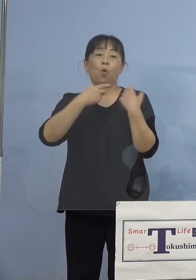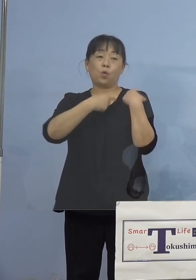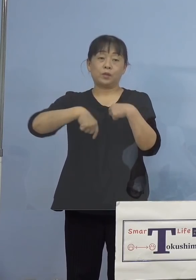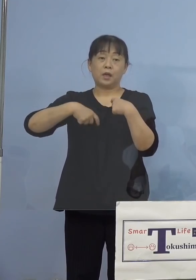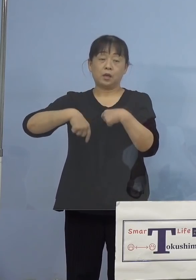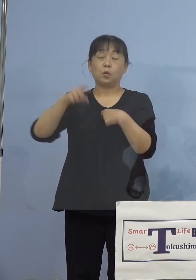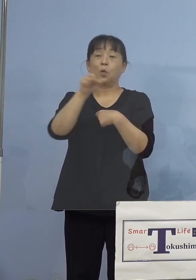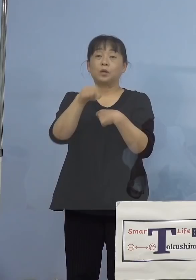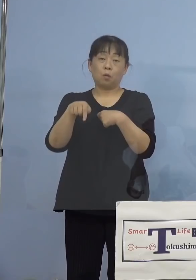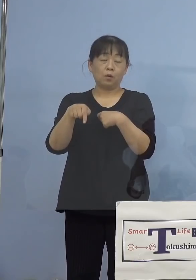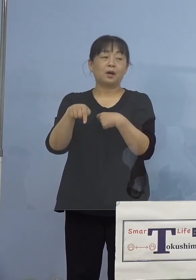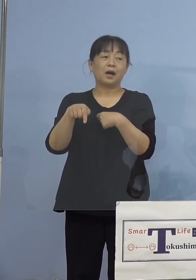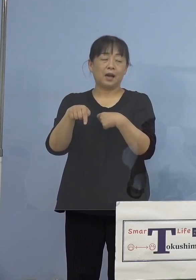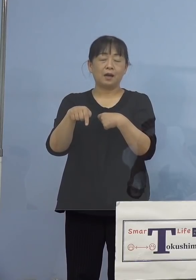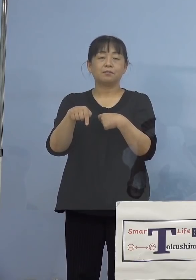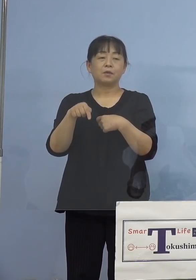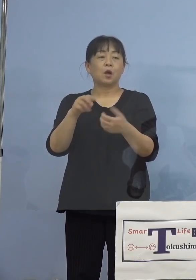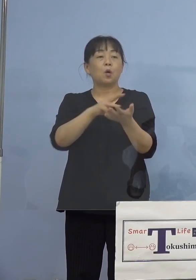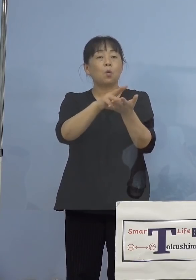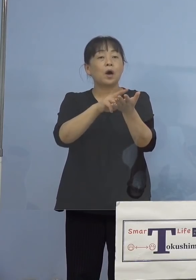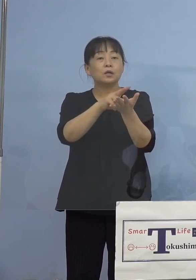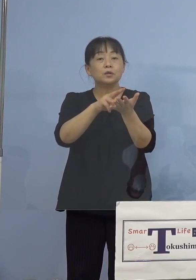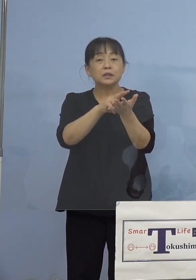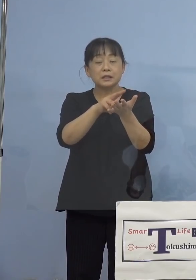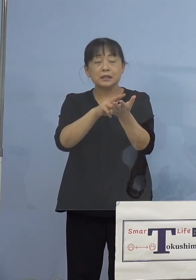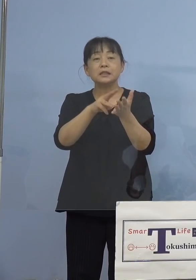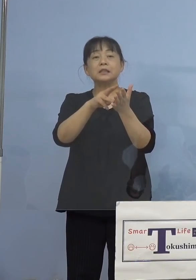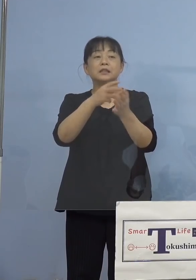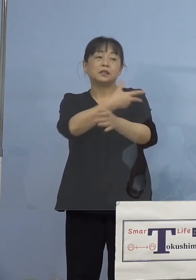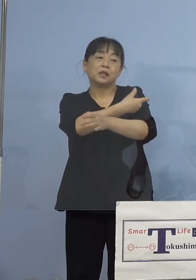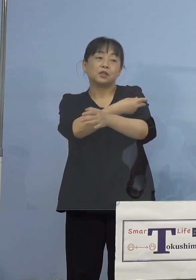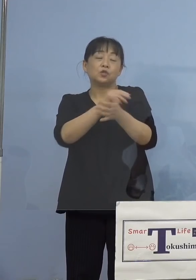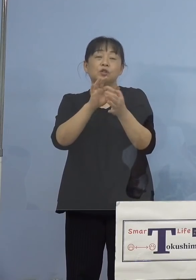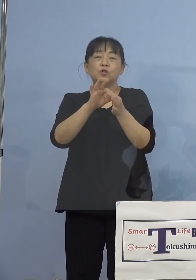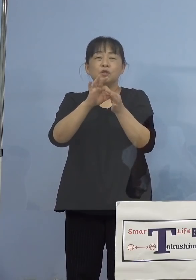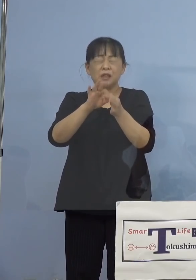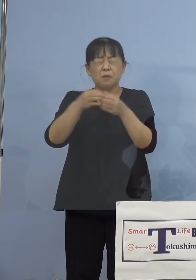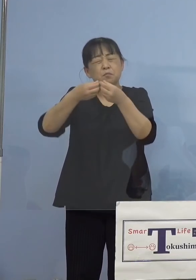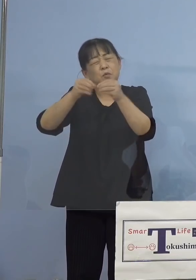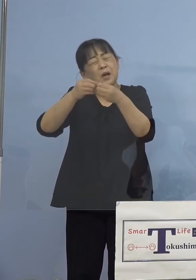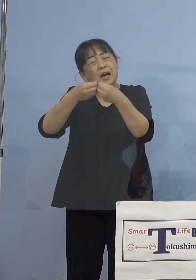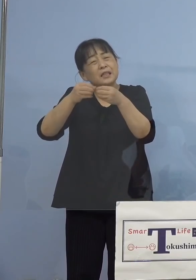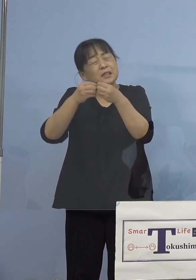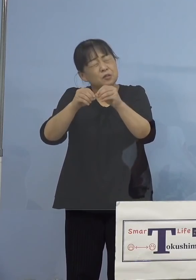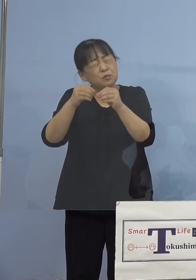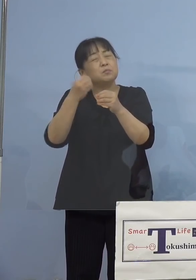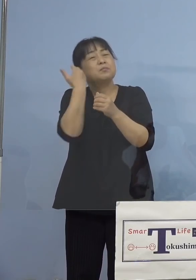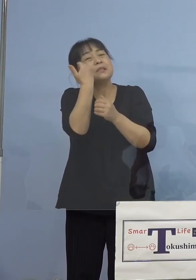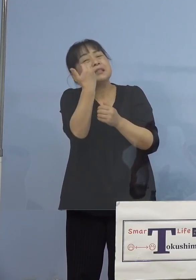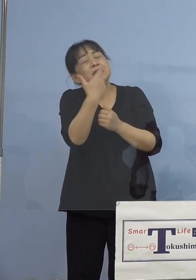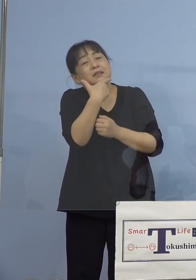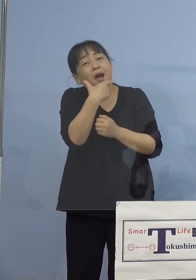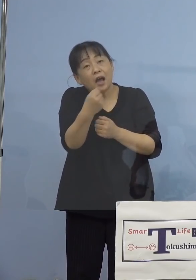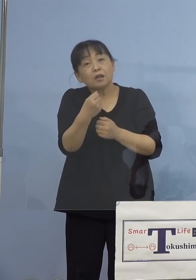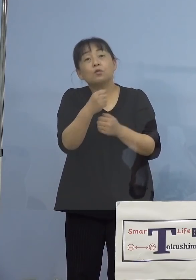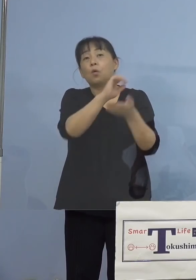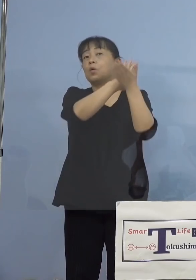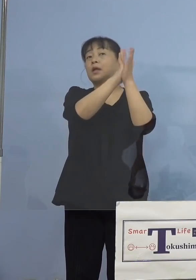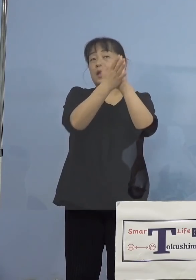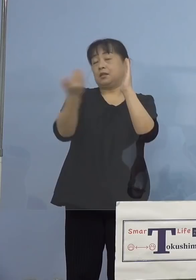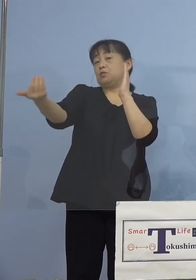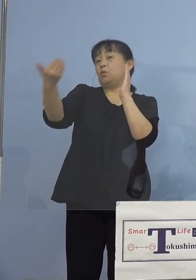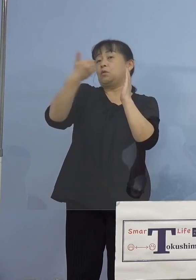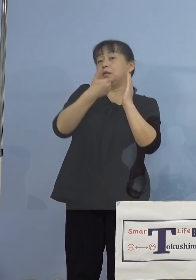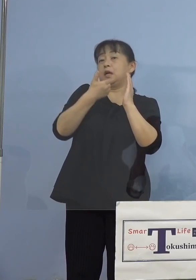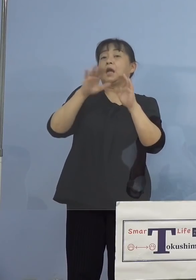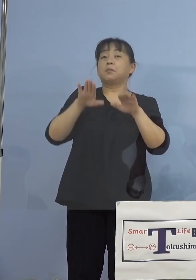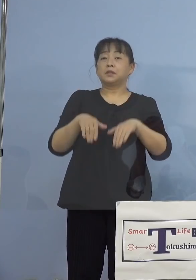ワクチン接種について詳しく聞かせて欲しいと 県にお問い合わせいただいたところであります